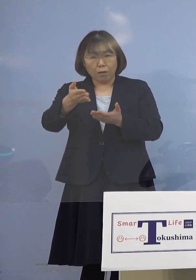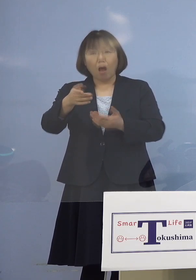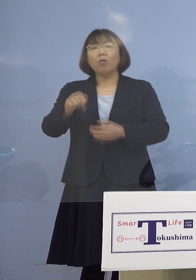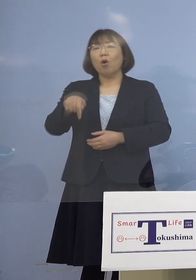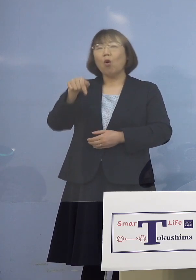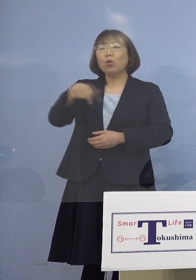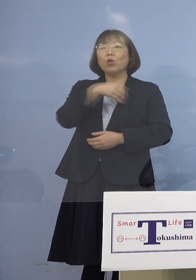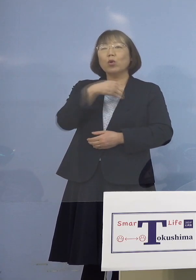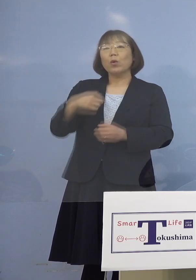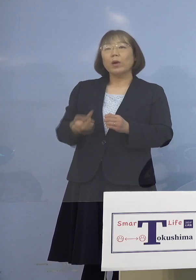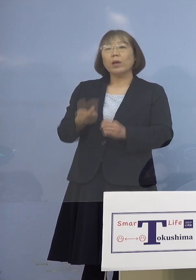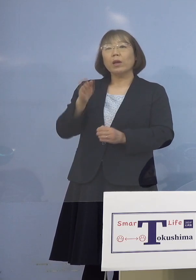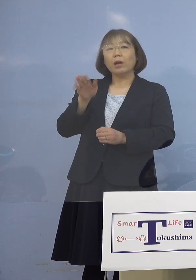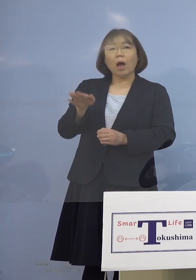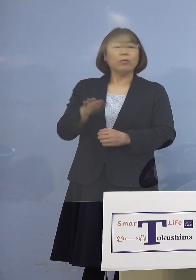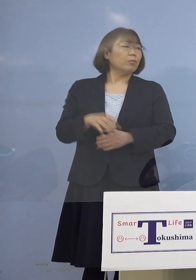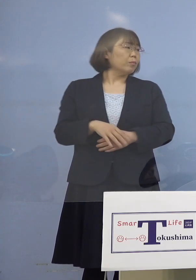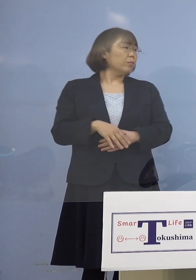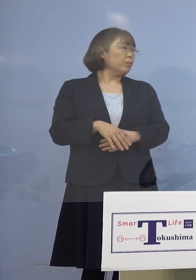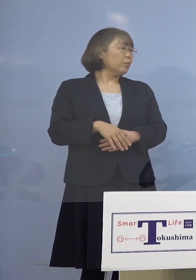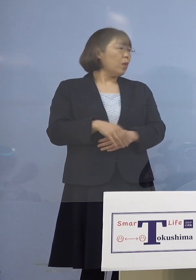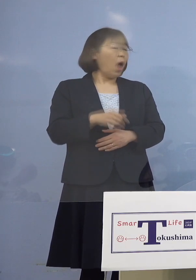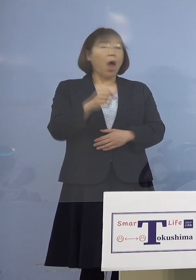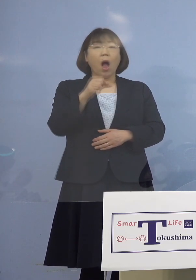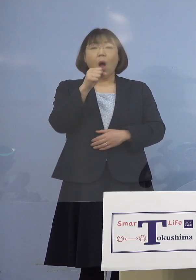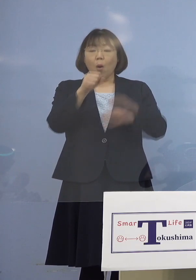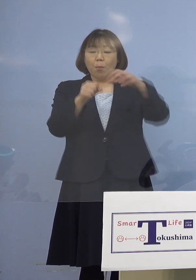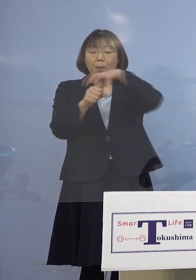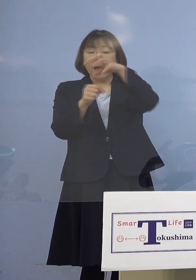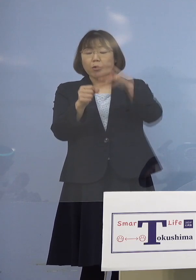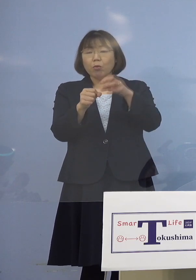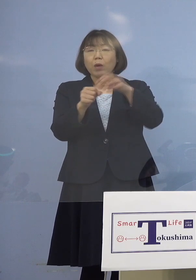（感染症対策課） マイクカバーの取り替えは されていたみたいです